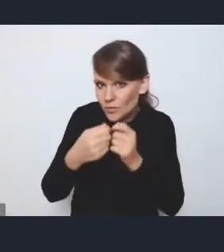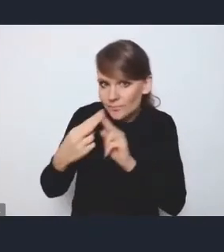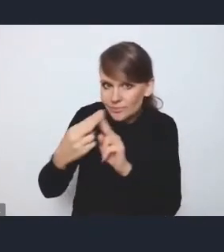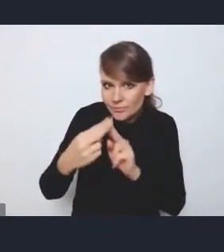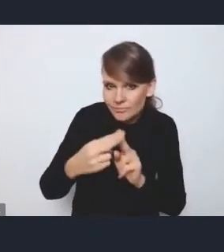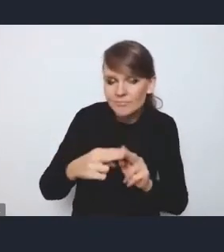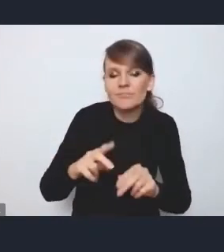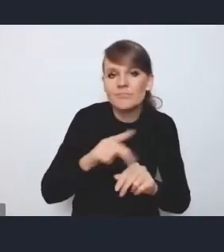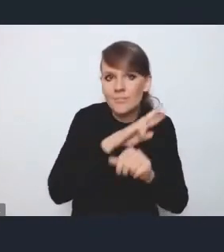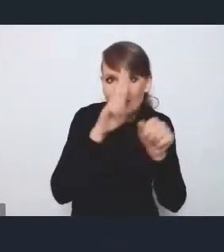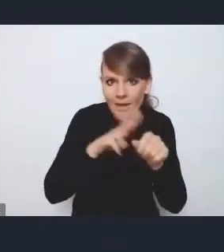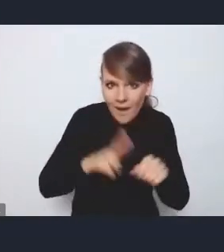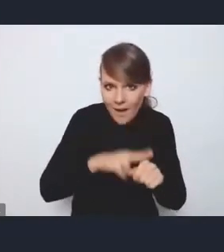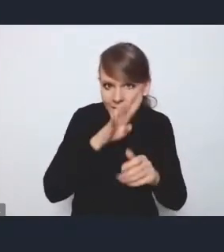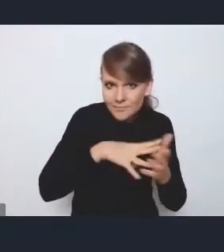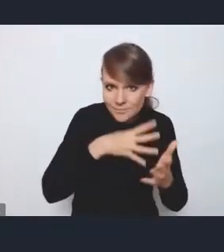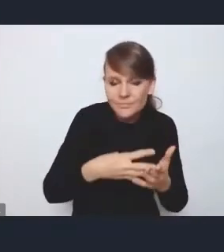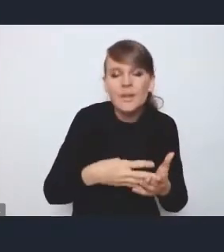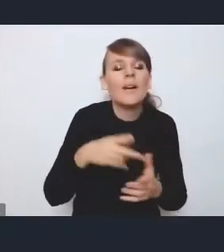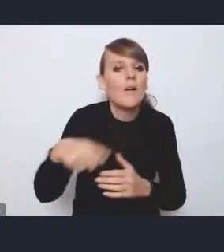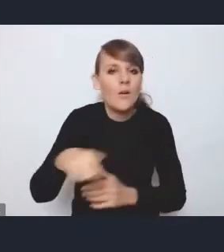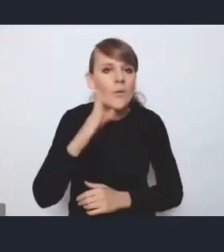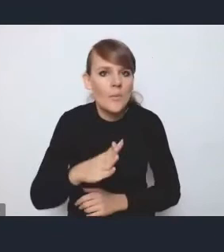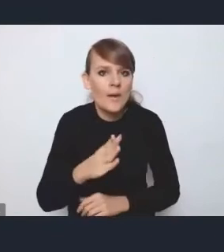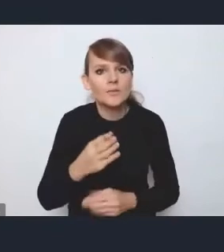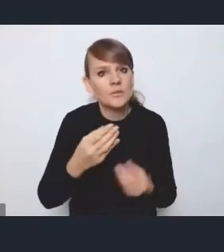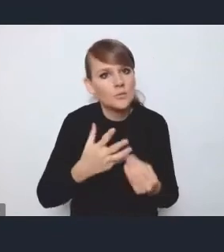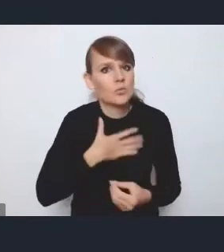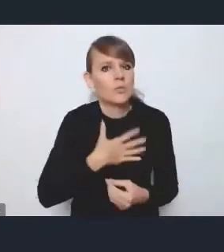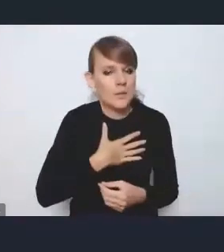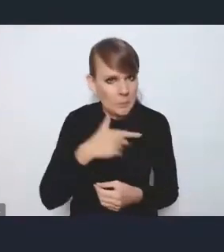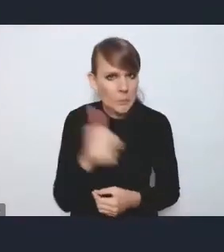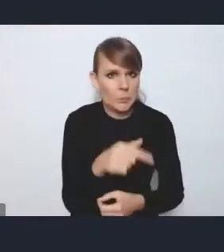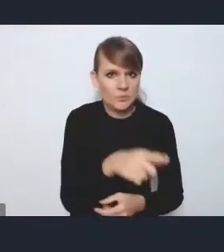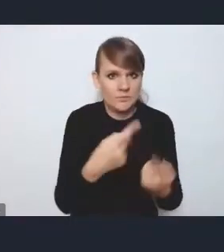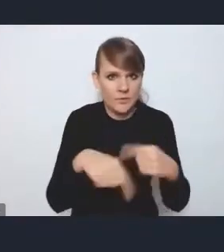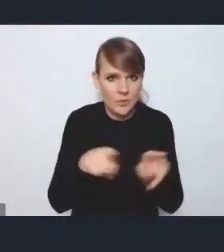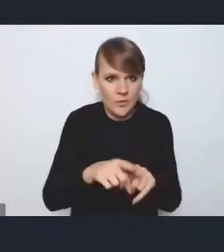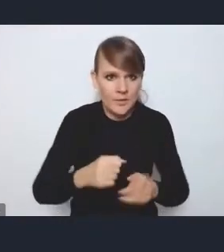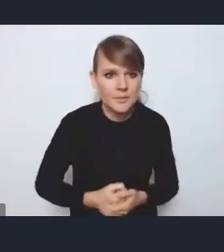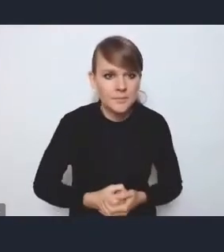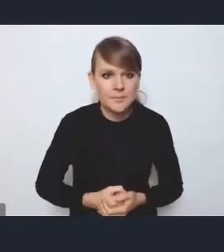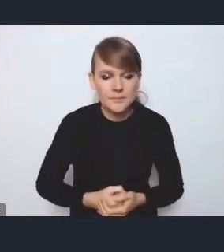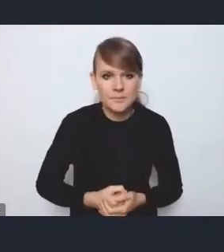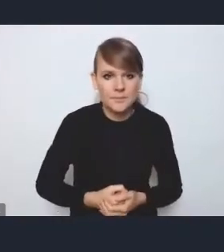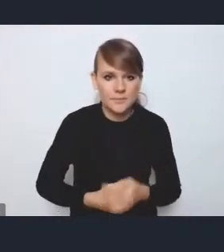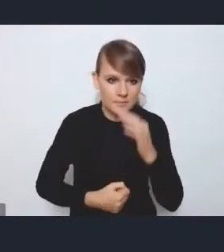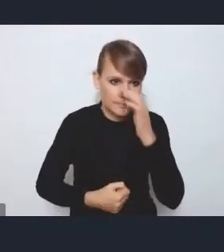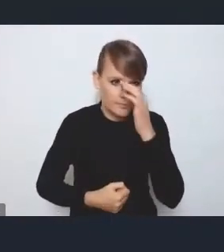będą bardziej się poczuwały do jego realizacji. Cały czas z nami jest pan Ryszard Nejman i teraz udzielimy mu głosu.